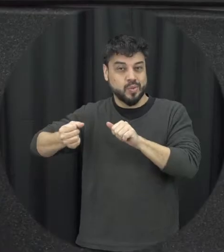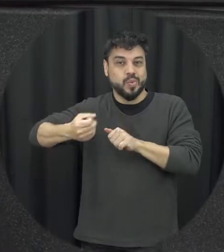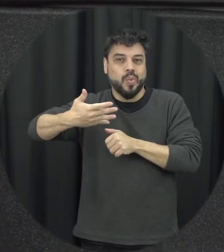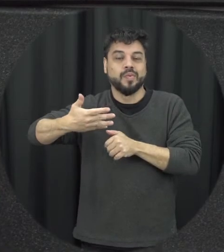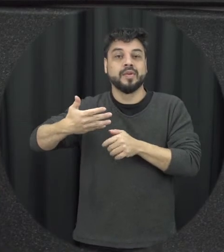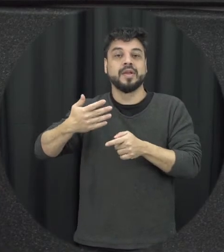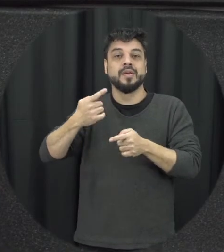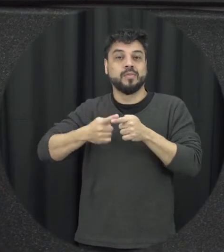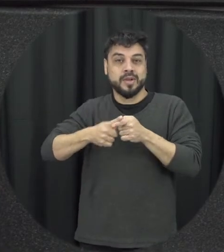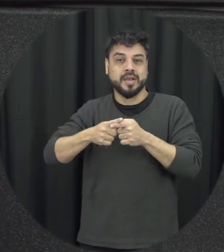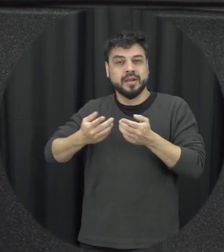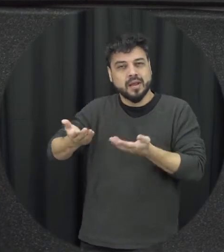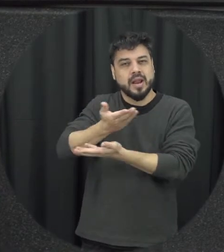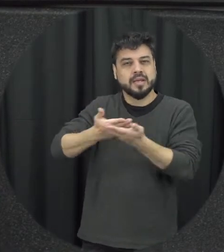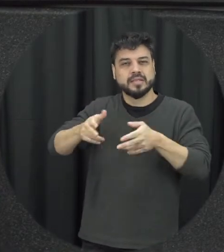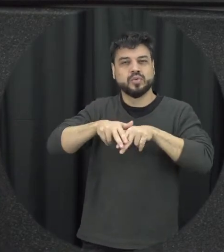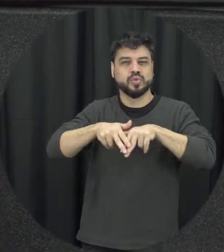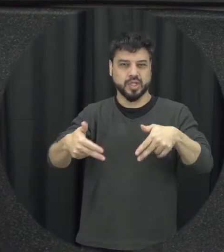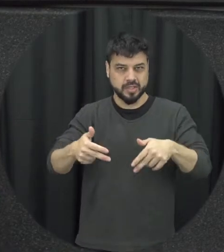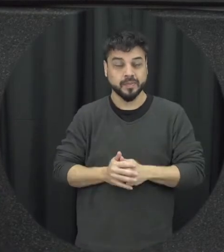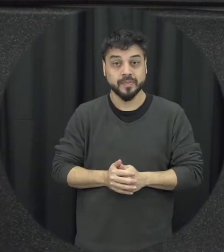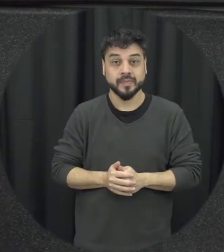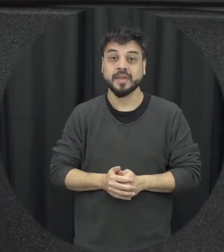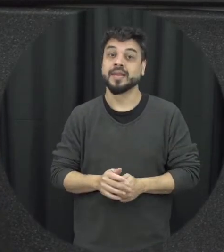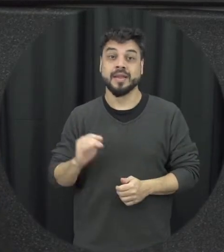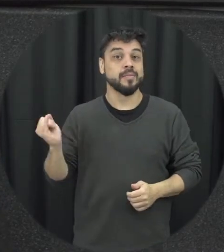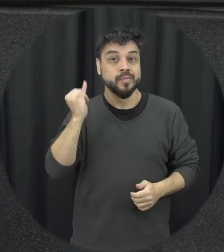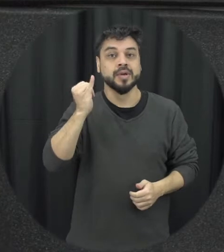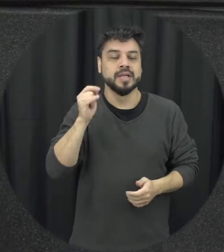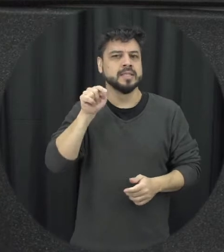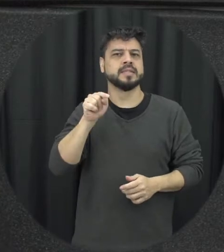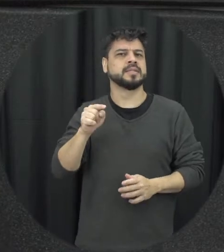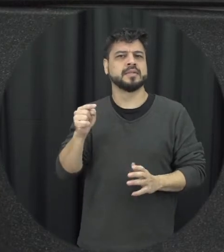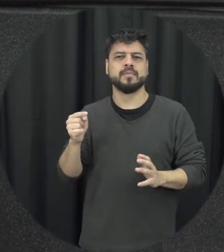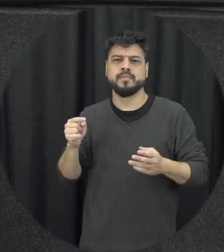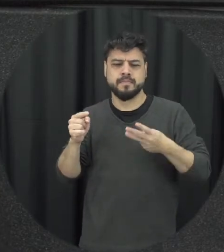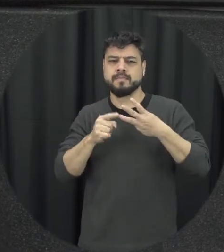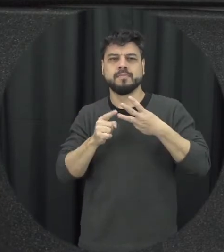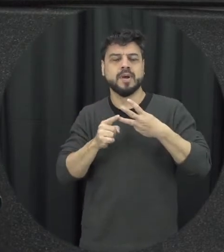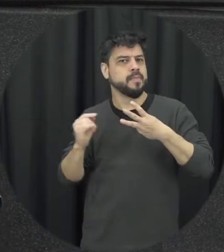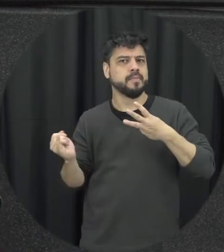relações de gênero então eu fiquei sem o ponto principal assim da lei e para isso tem muitas